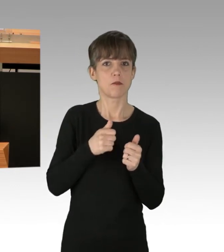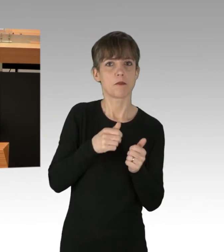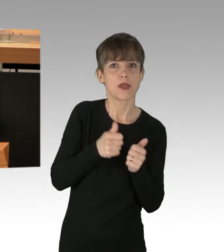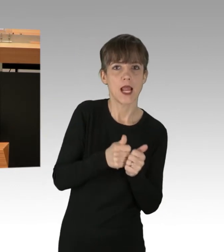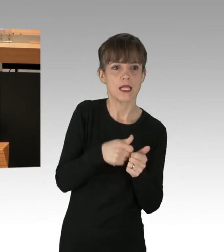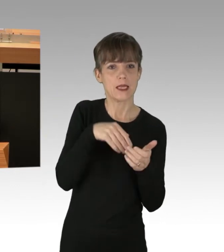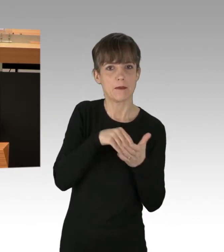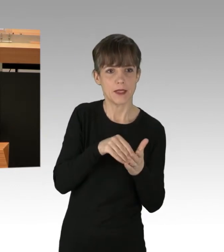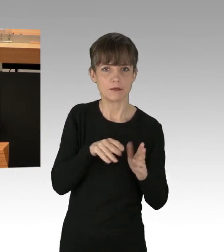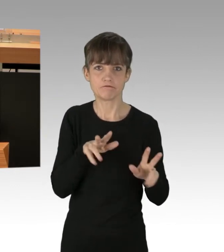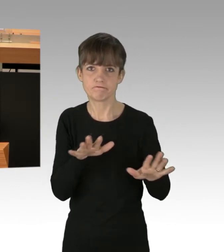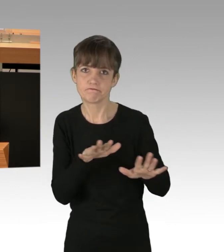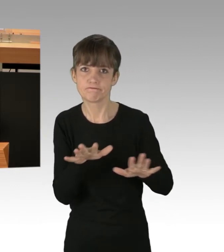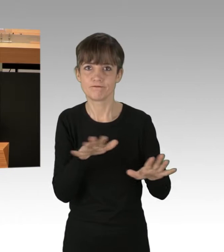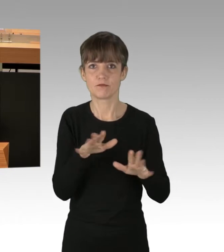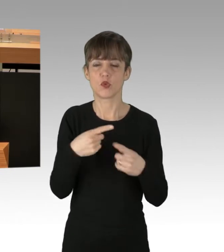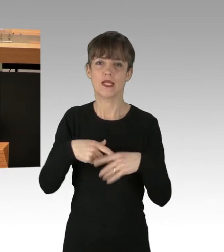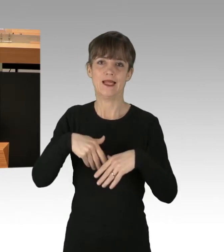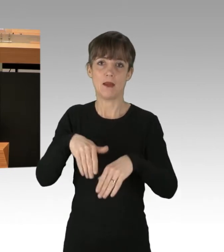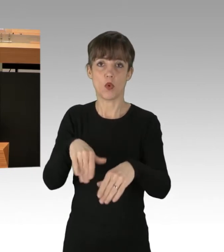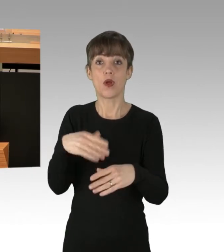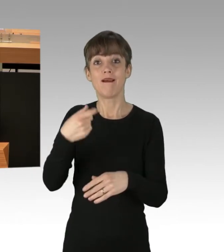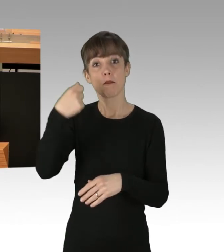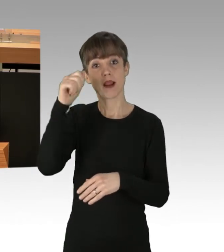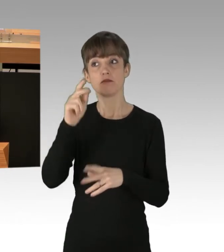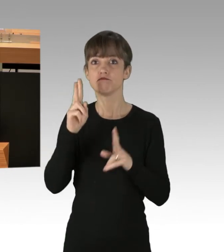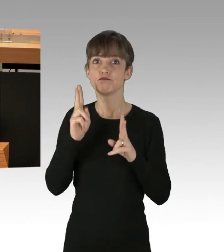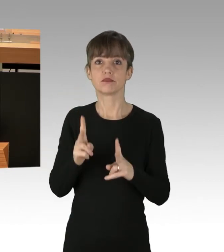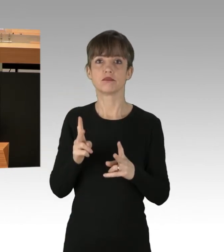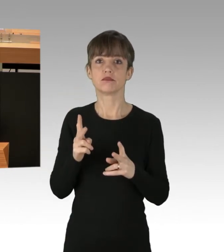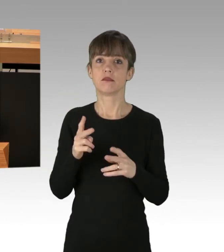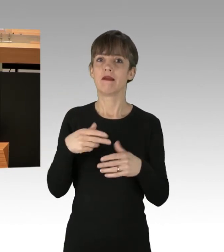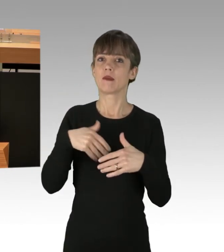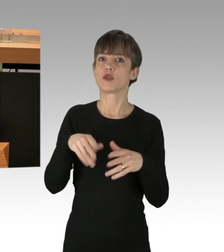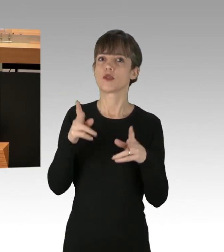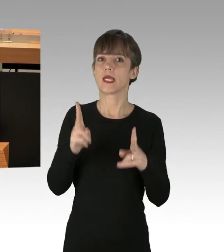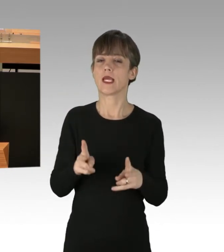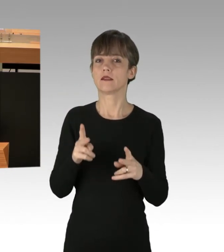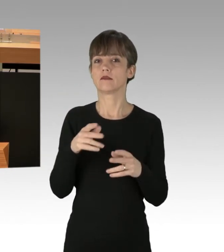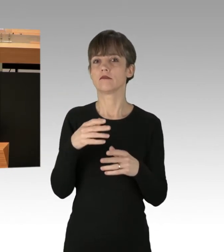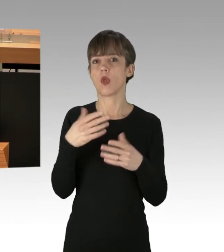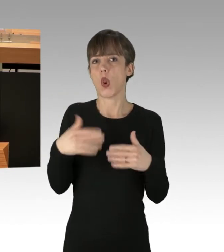Berlin hat das deutschlandweit freizügigste Demonstrationsrecht. Demonstrationen müssen nur angezeigt werden,